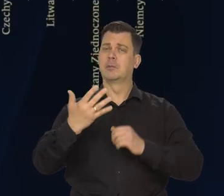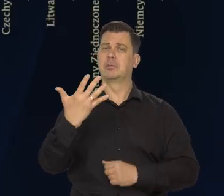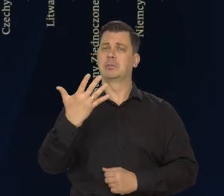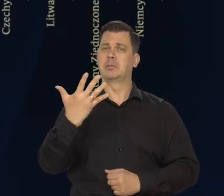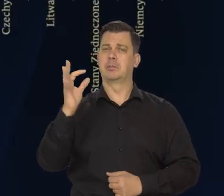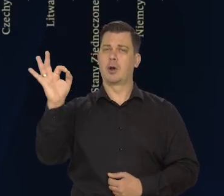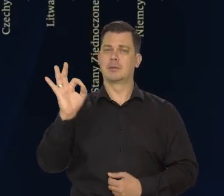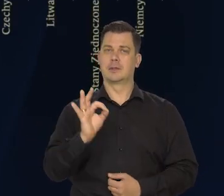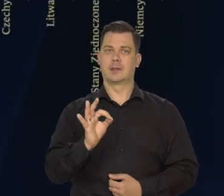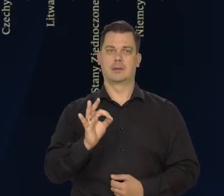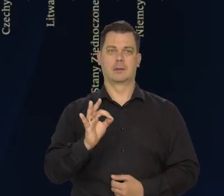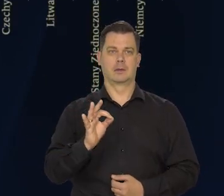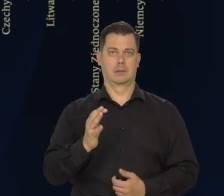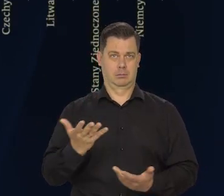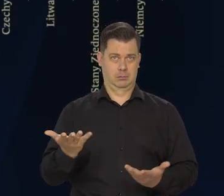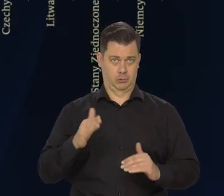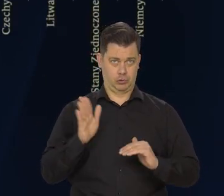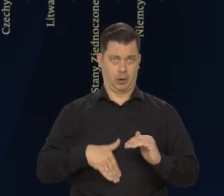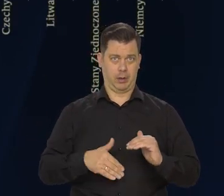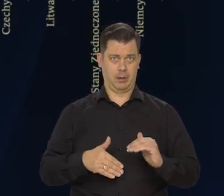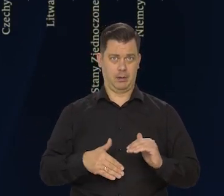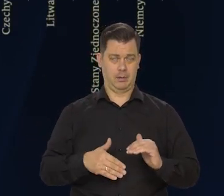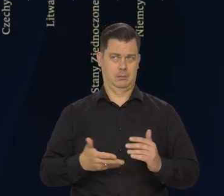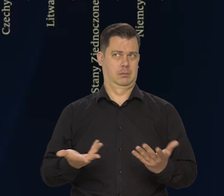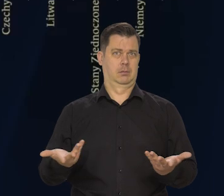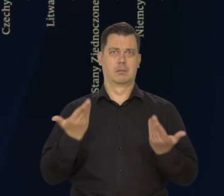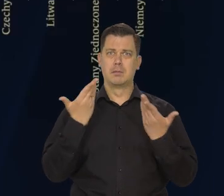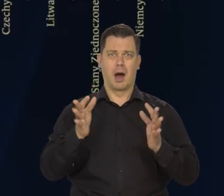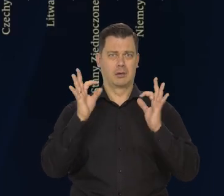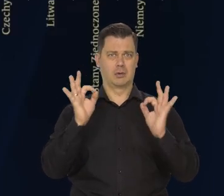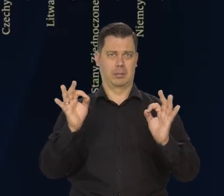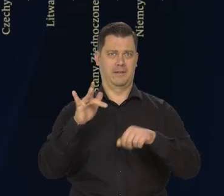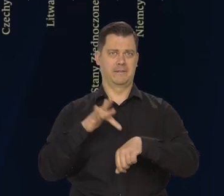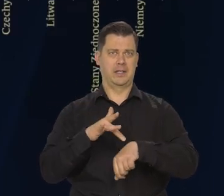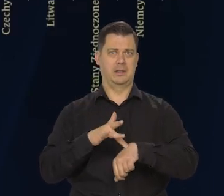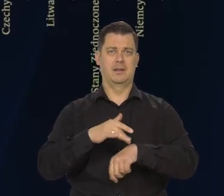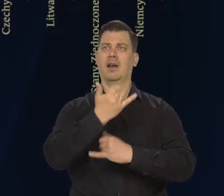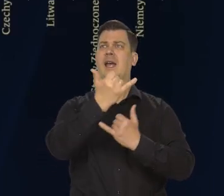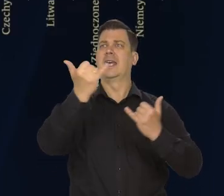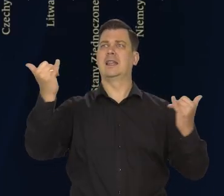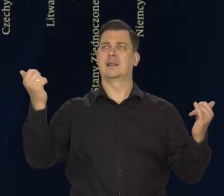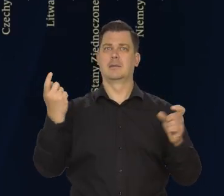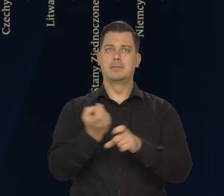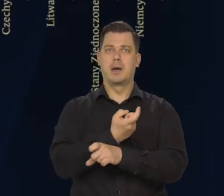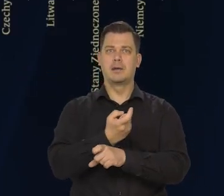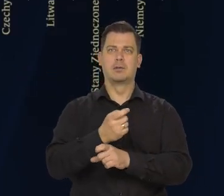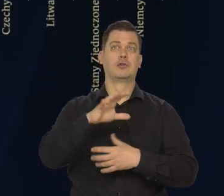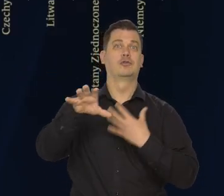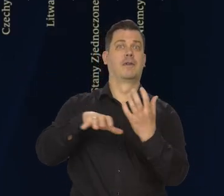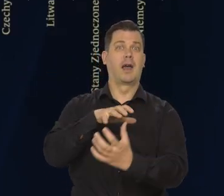Jak można ocenić ten wynik? No to jest wyjątkowo dobry wynik na tle innych krajów europejskich i świata.